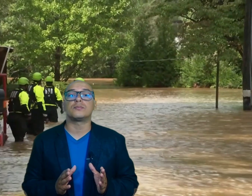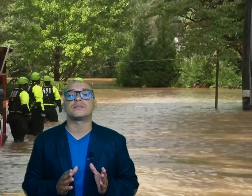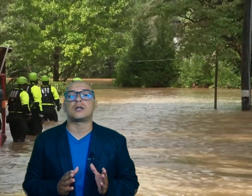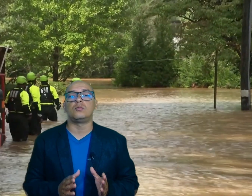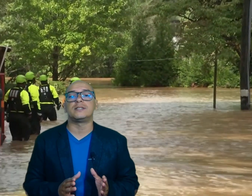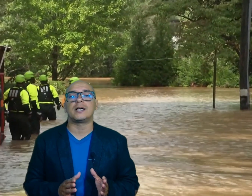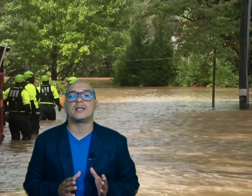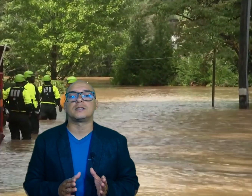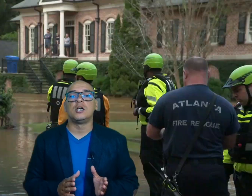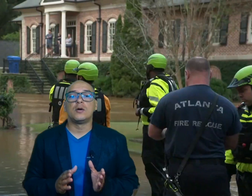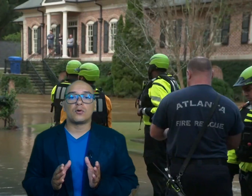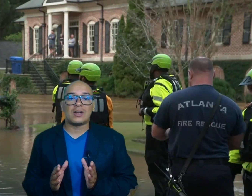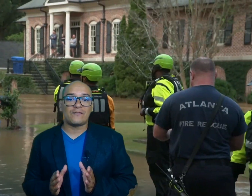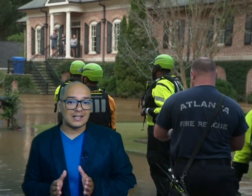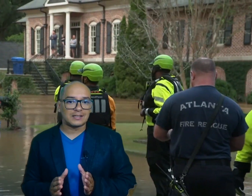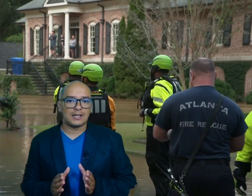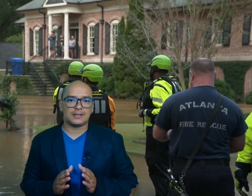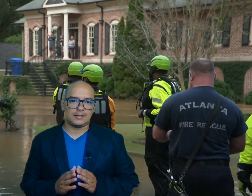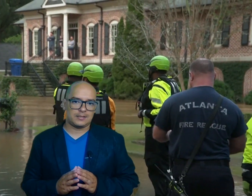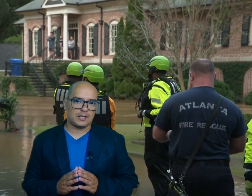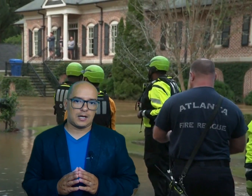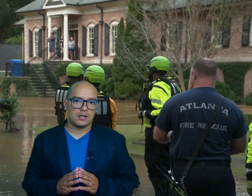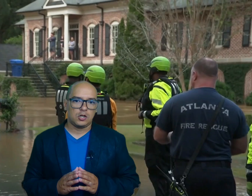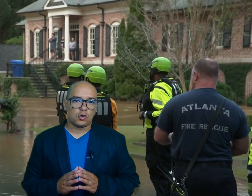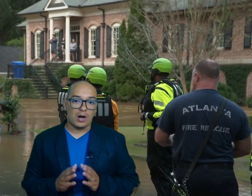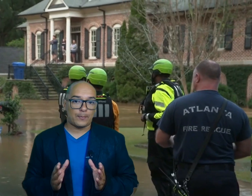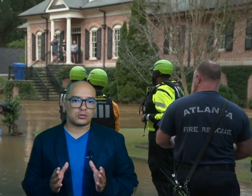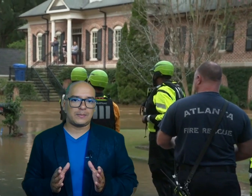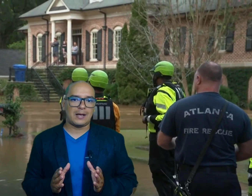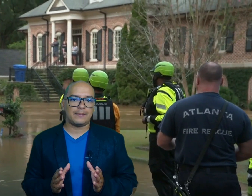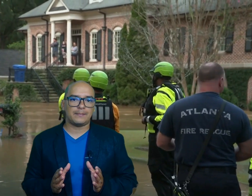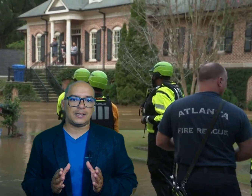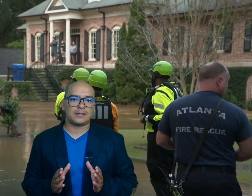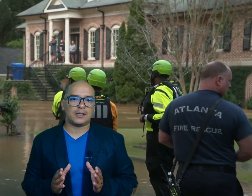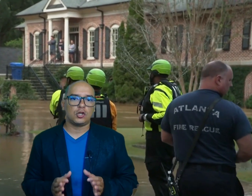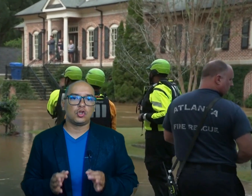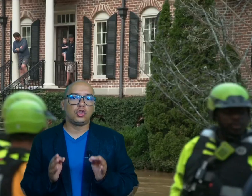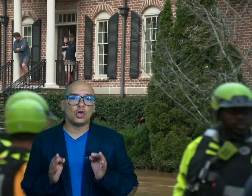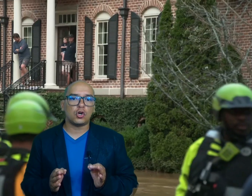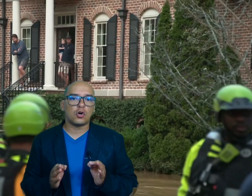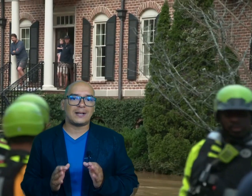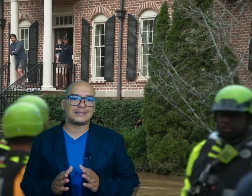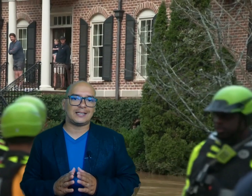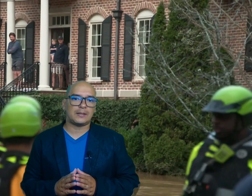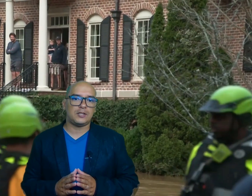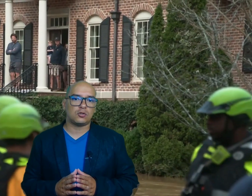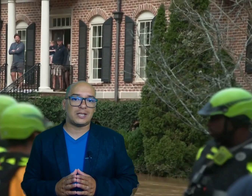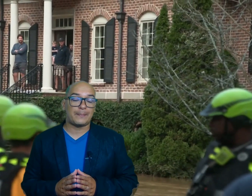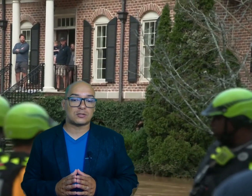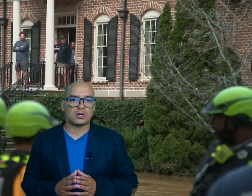obstaculizadas por la falta de electricidad con aproximadamente 2,7 millones de personas